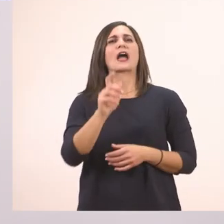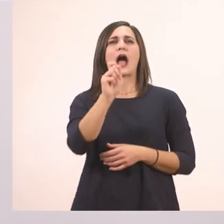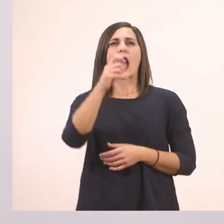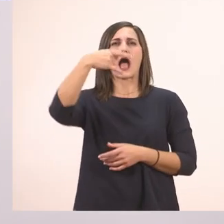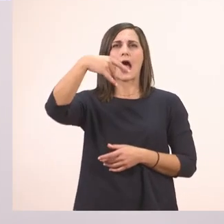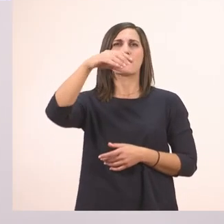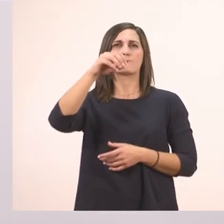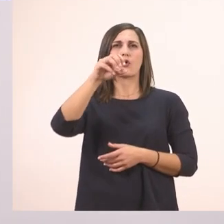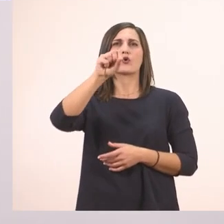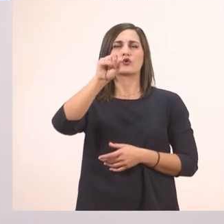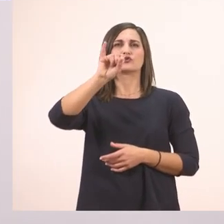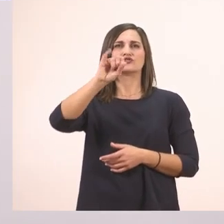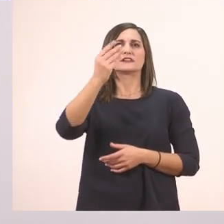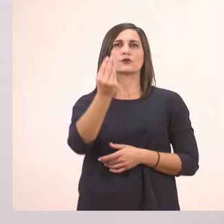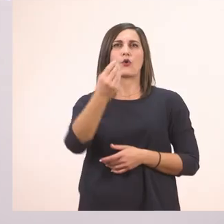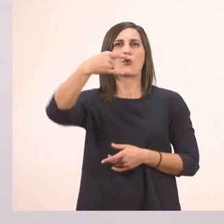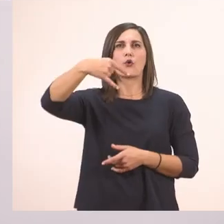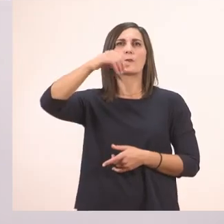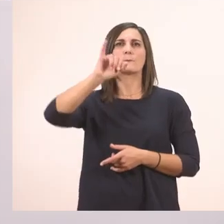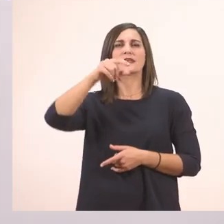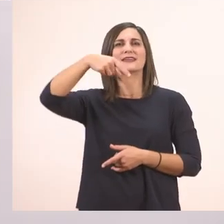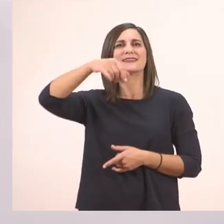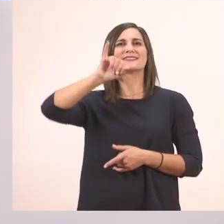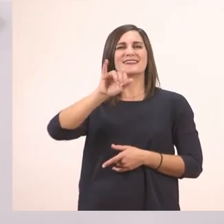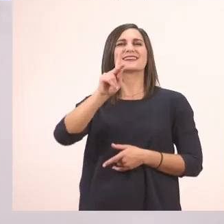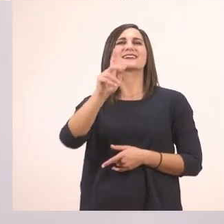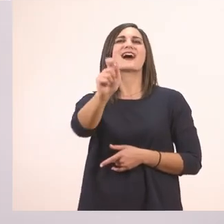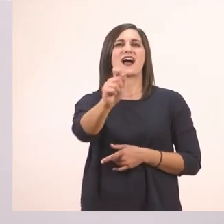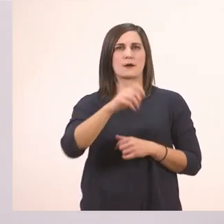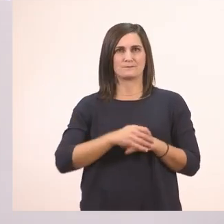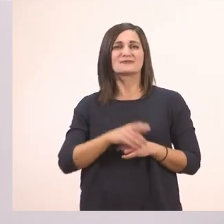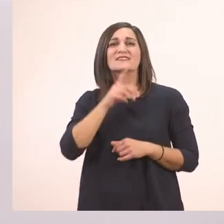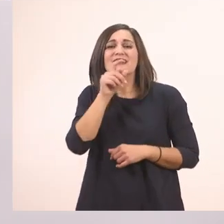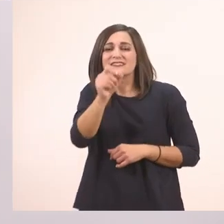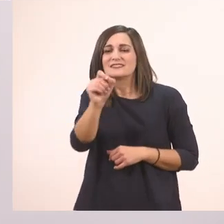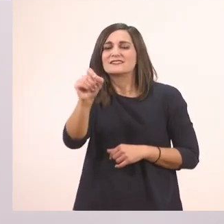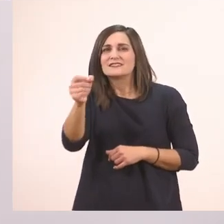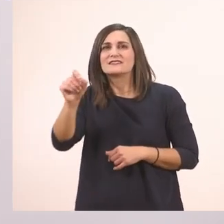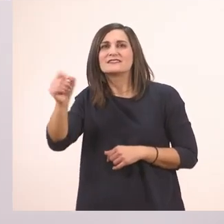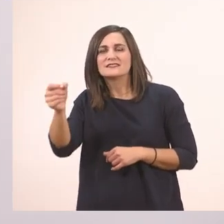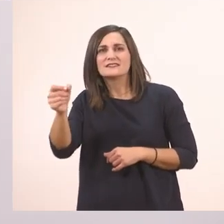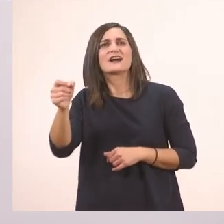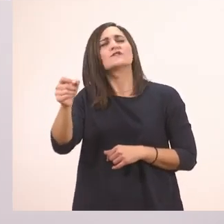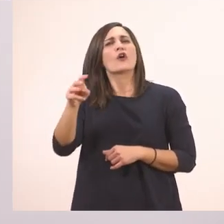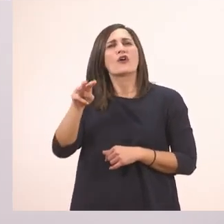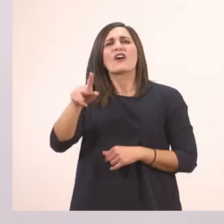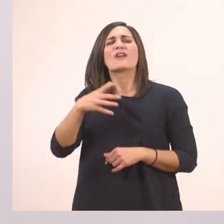α-πο-σιω-πη-τι-κά Αυτές τις τρεις τελίτσες τις βάζουμε στη θέση από κάτι που δεν θέλουμε να πούμε.